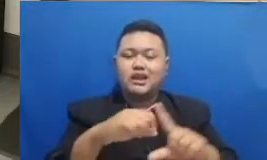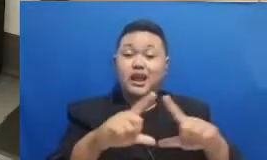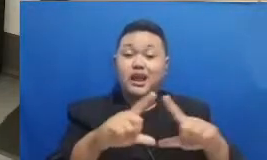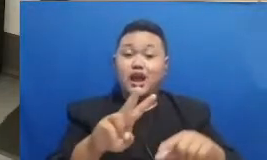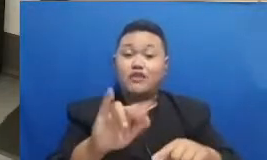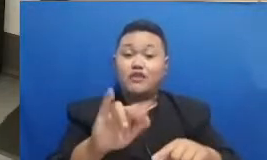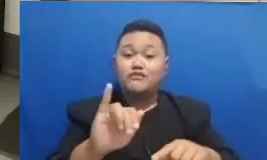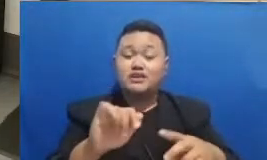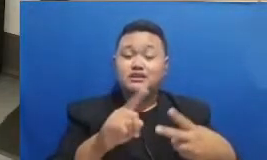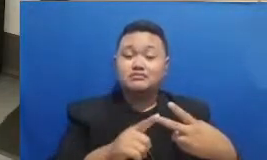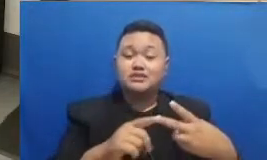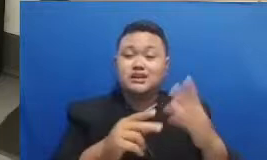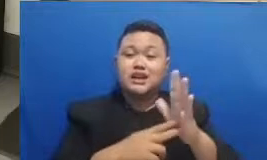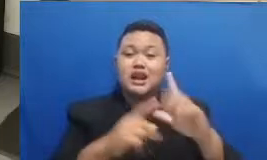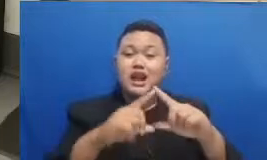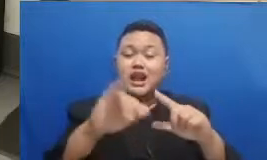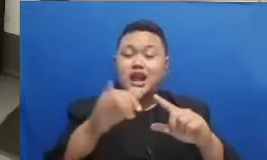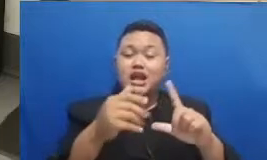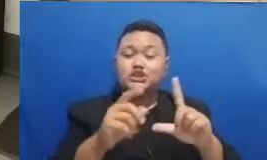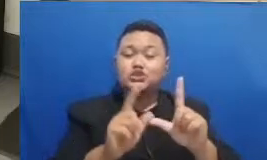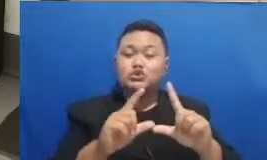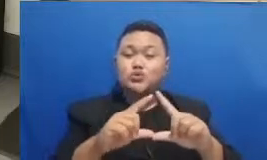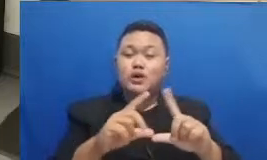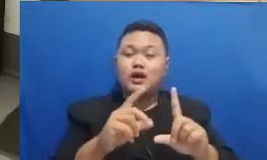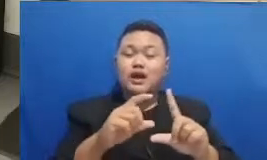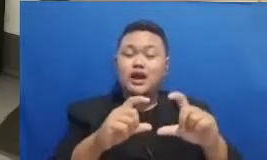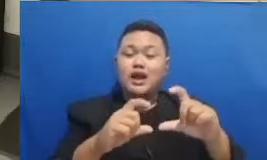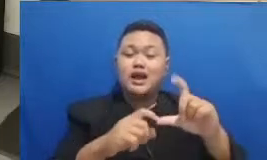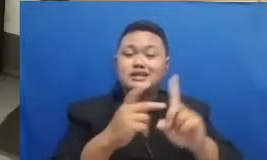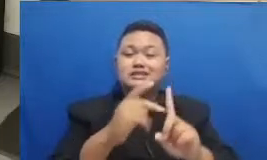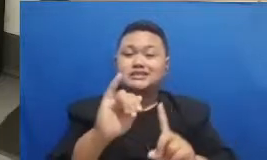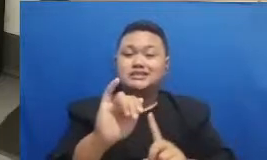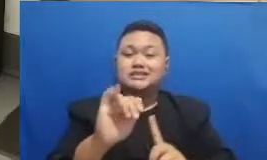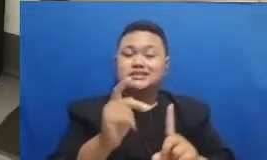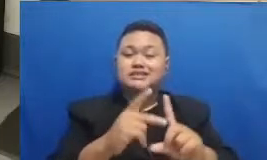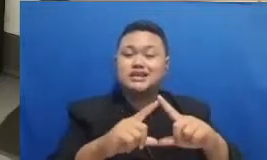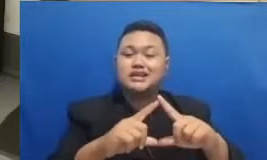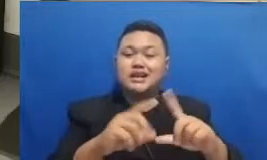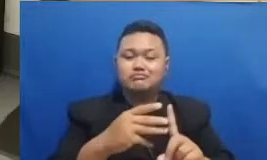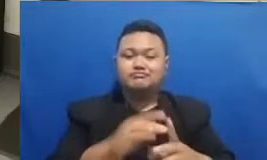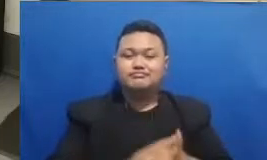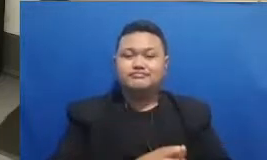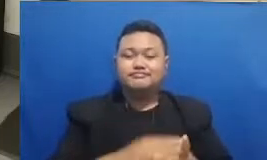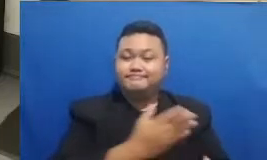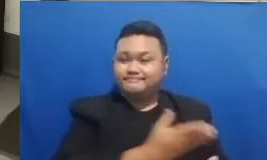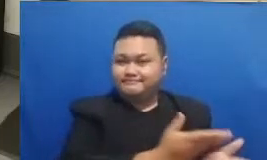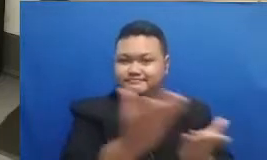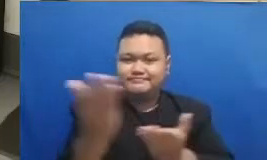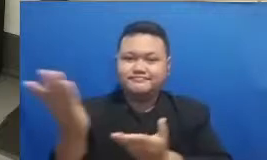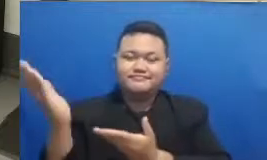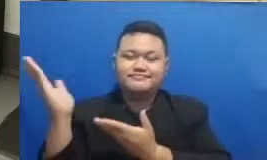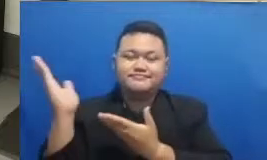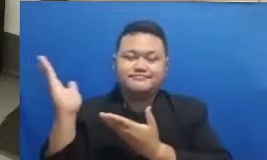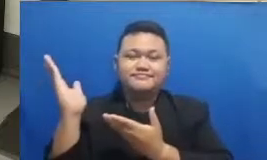juga folder dari narasi TV kita langsung simak inilah bincang inspirasi bersama Najwa Shihab